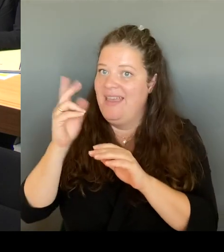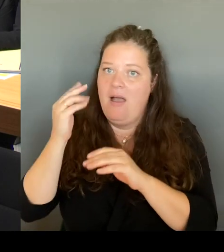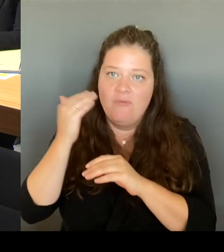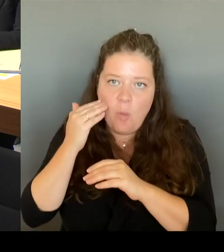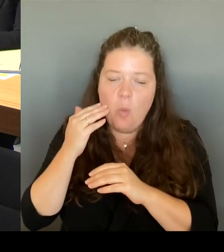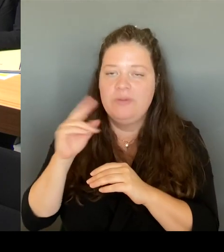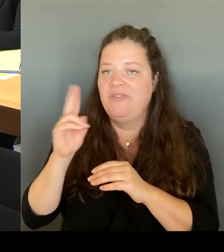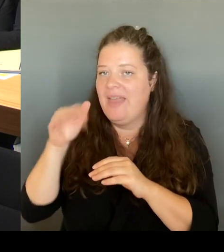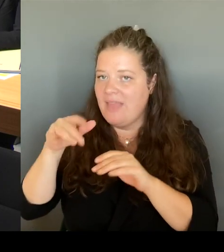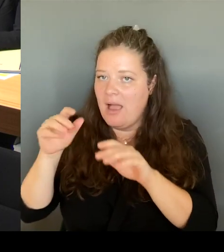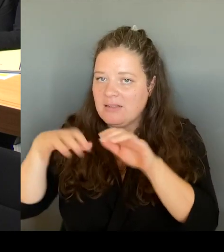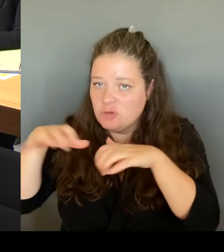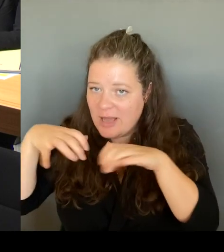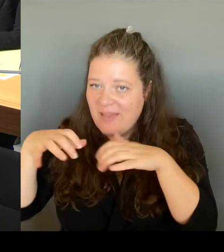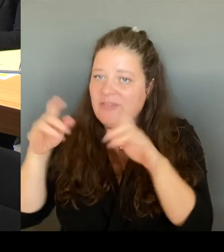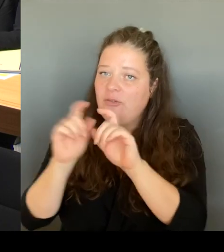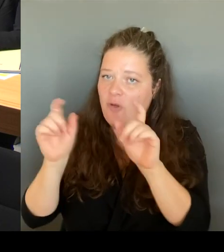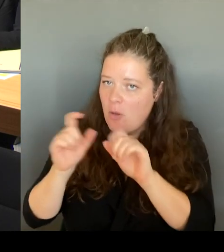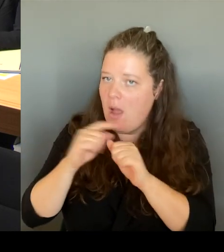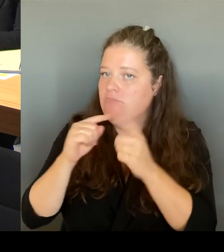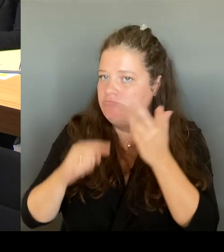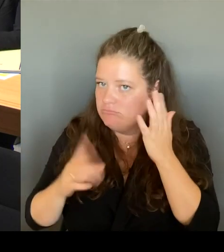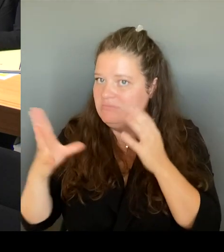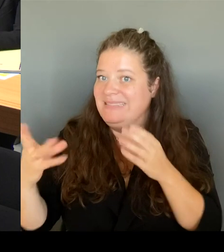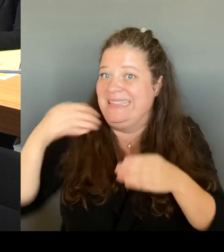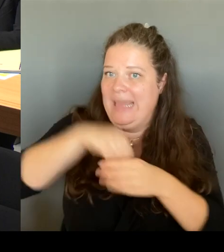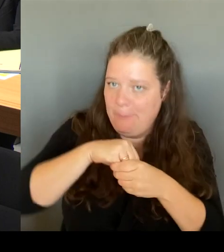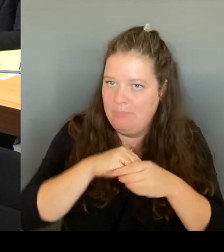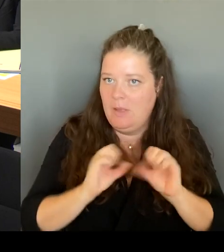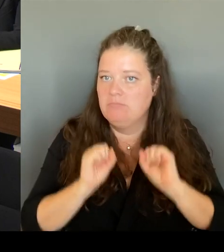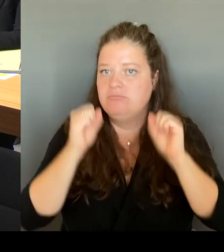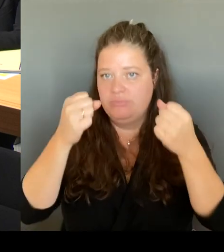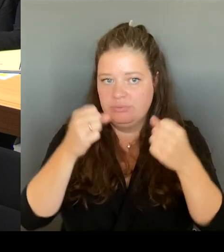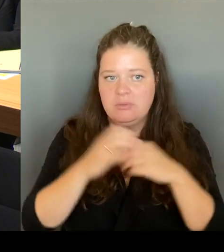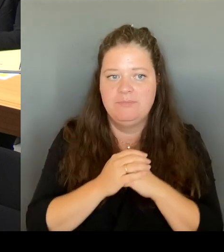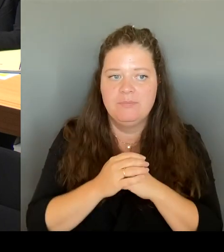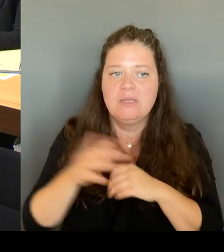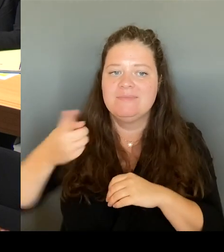eine Überarbeitung des Konzeptes. Und da ist es wichtig, alle an einen